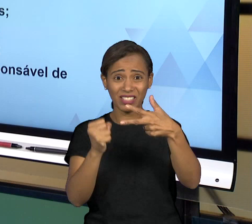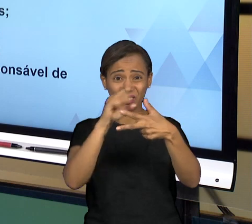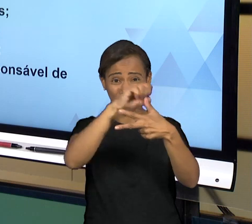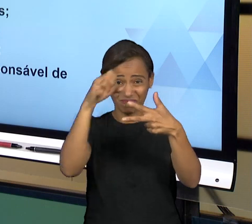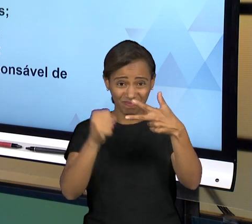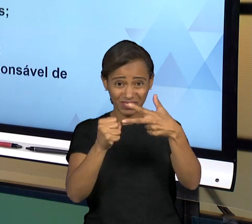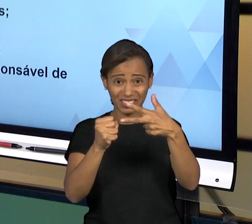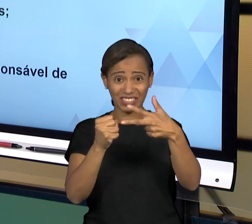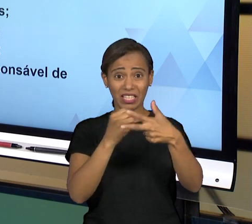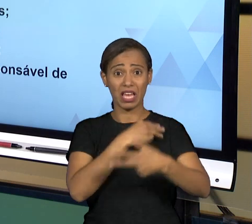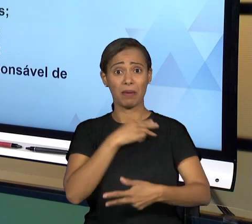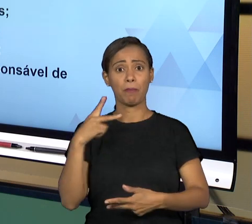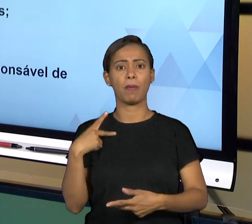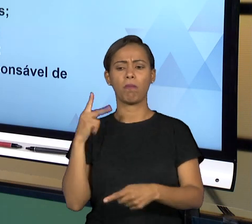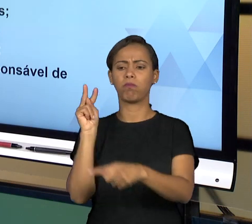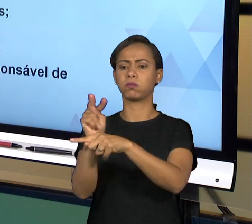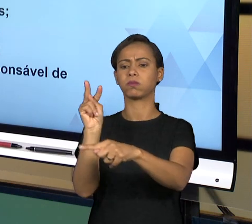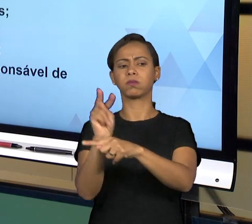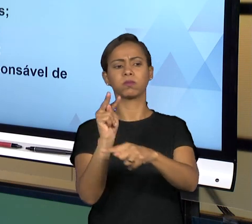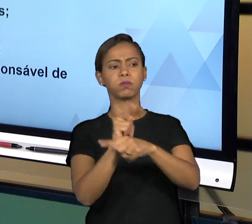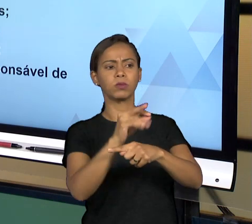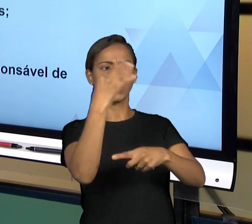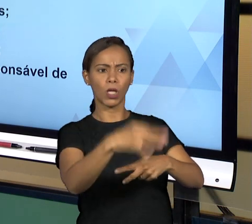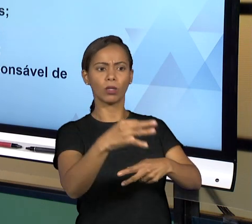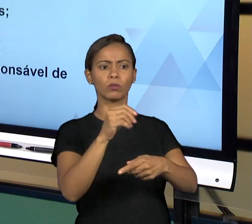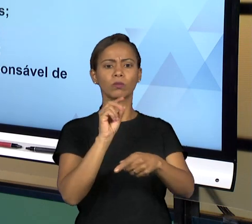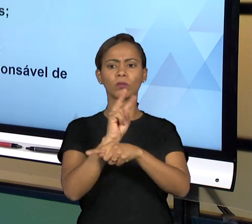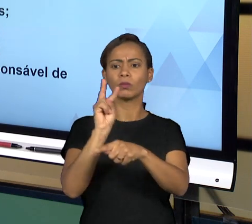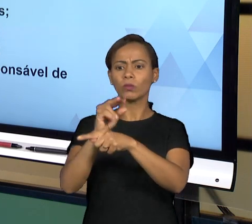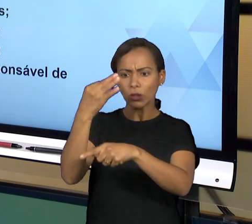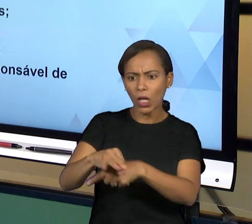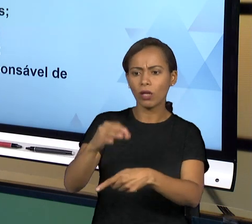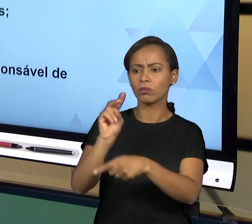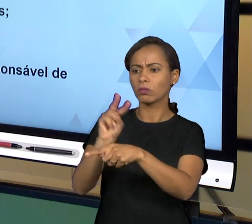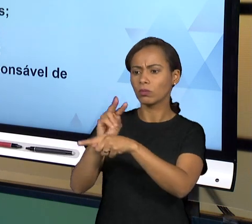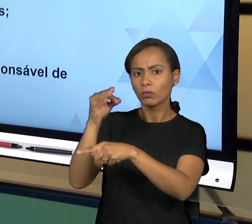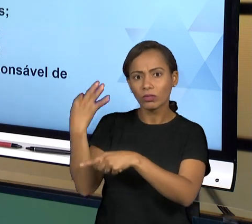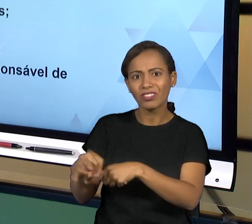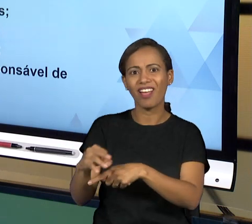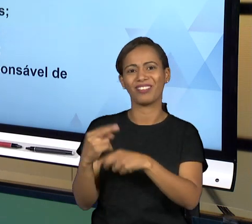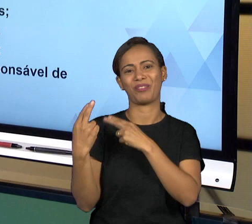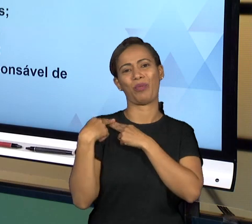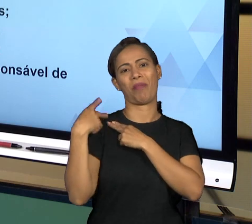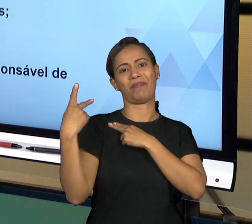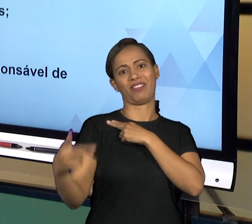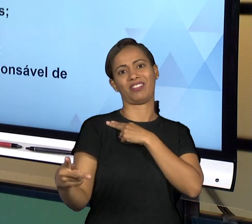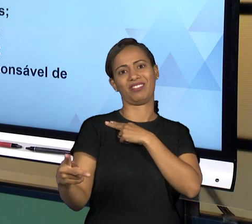VITALICIEDADE QUE GARANTEM AO PROMOTOR DE JUSTIÇA QUE É AQUELE QUE FAZ PARTE DA CARREIRA